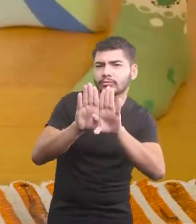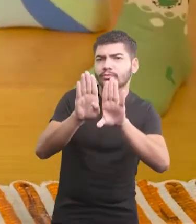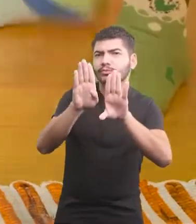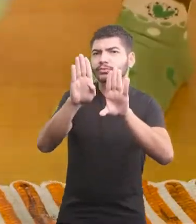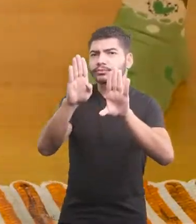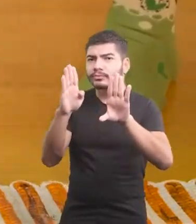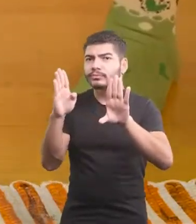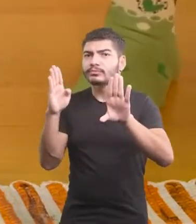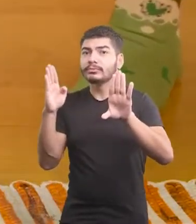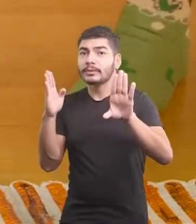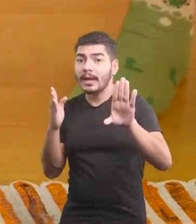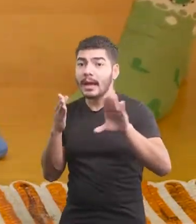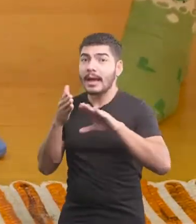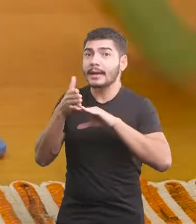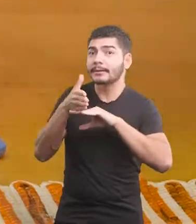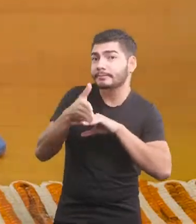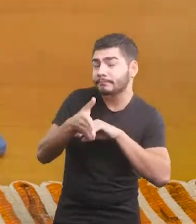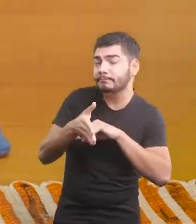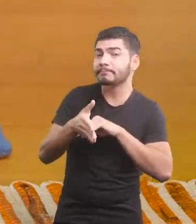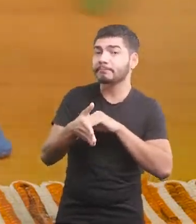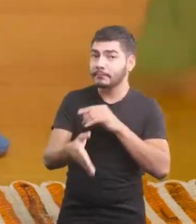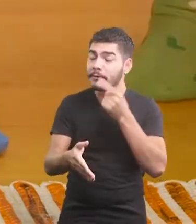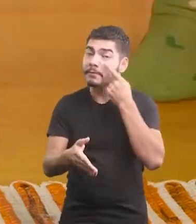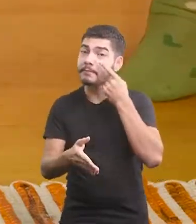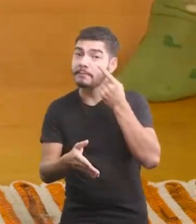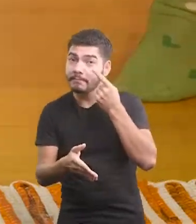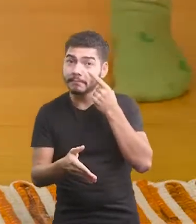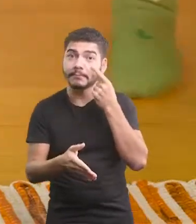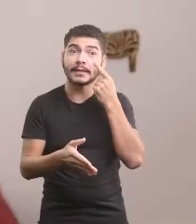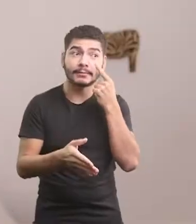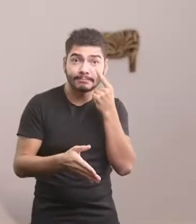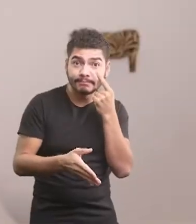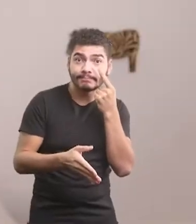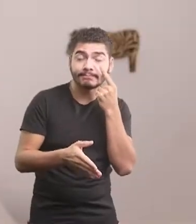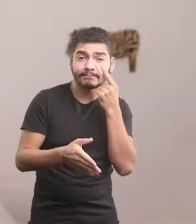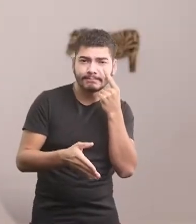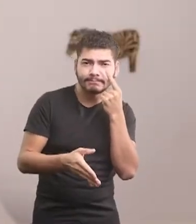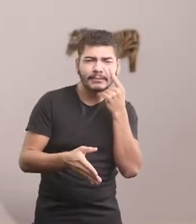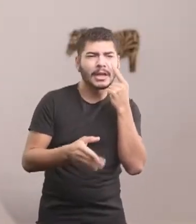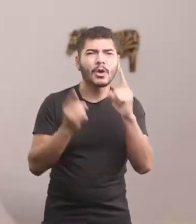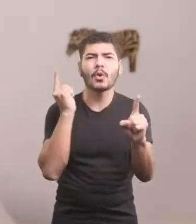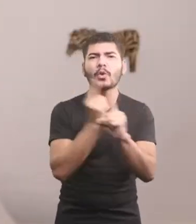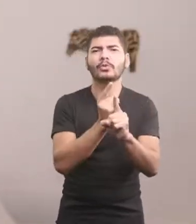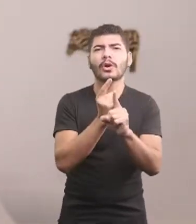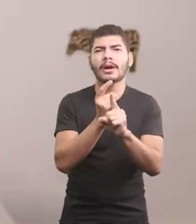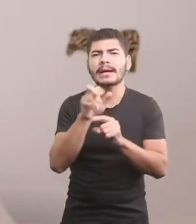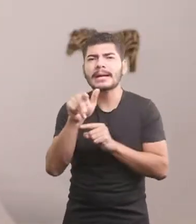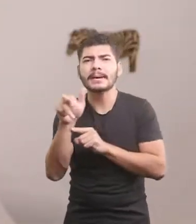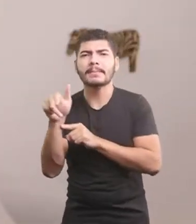Pra que eu alcance o meu destino E quando passou pelo portão, encontrou seus cinco irmãos